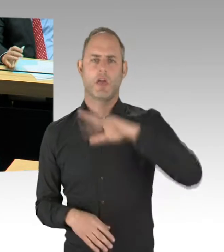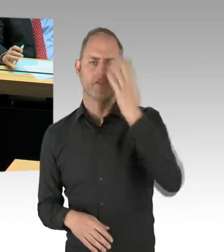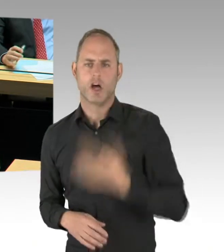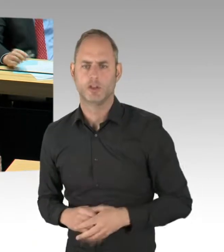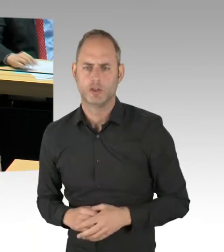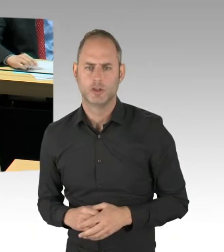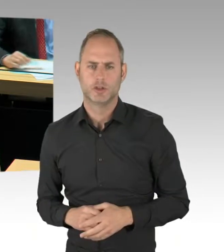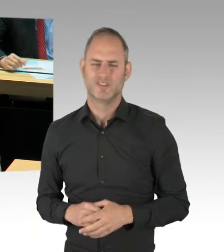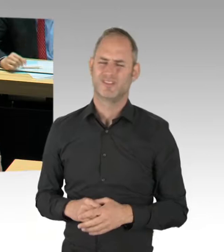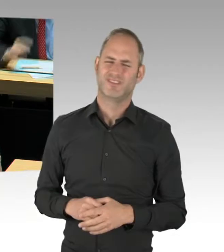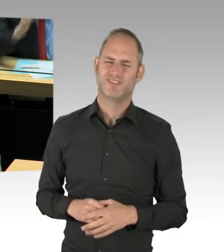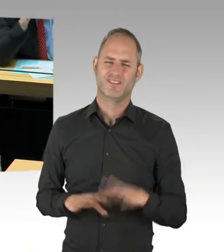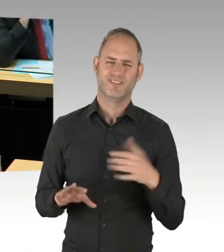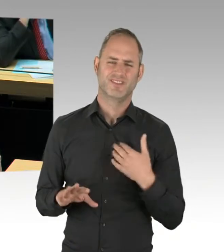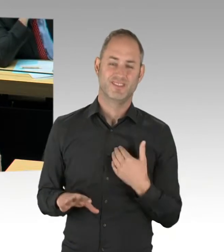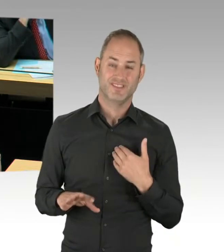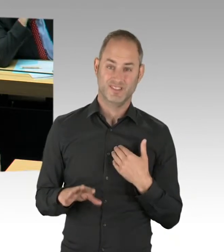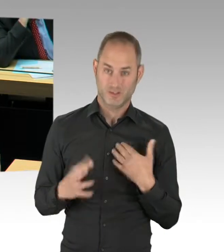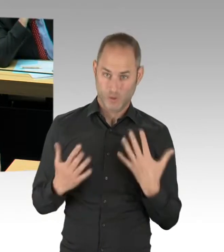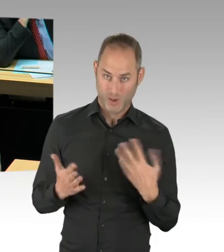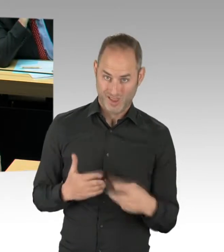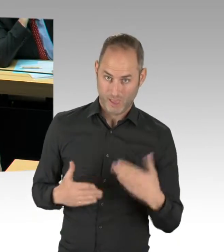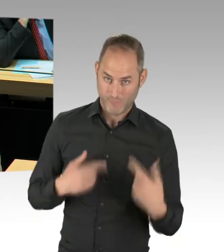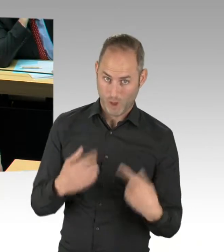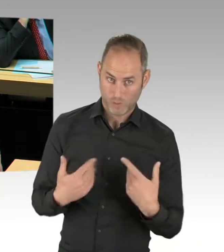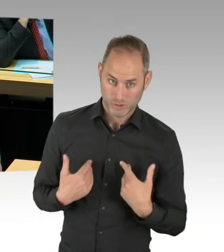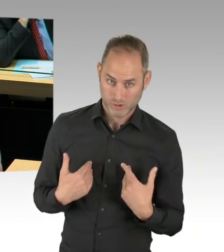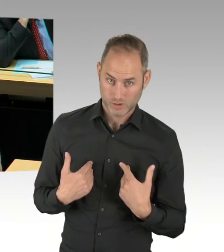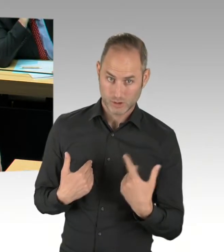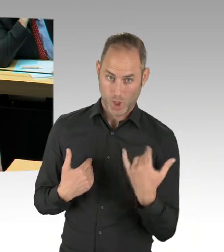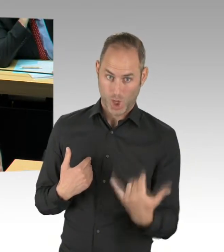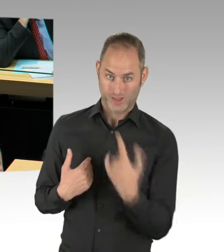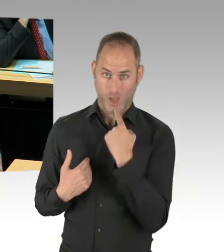(Präsidium) Herr Senator.